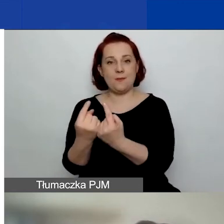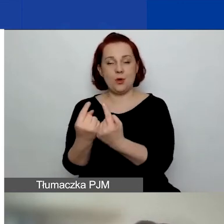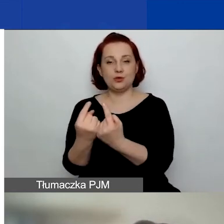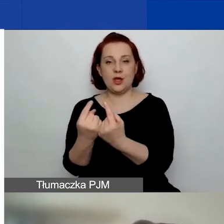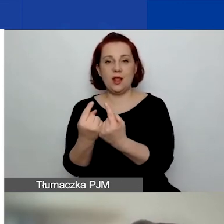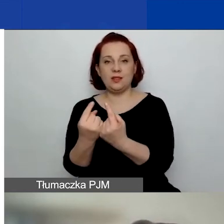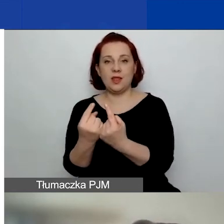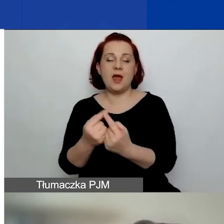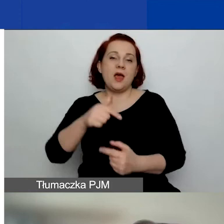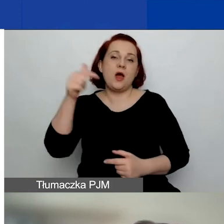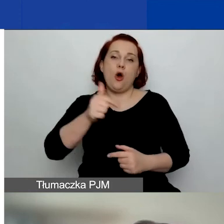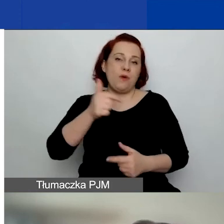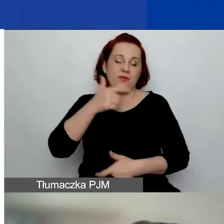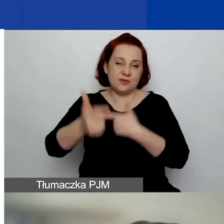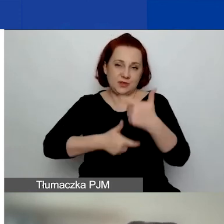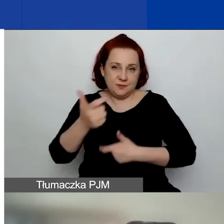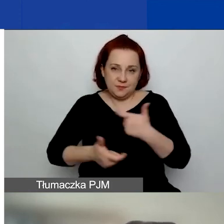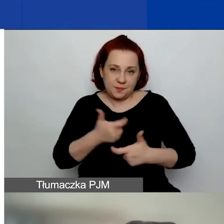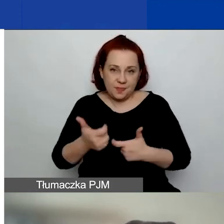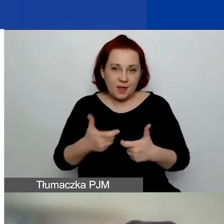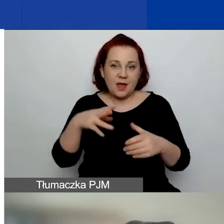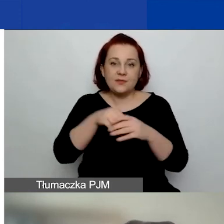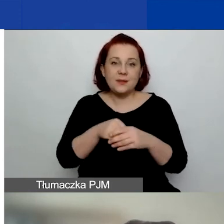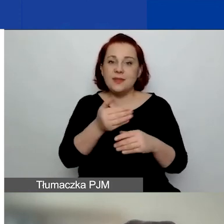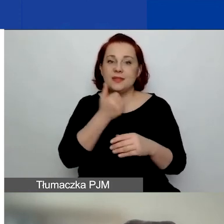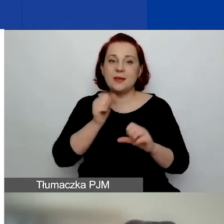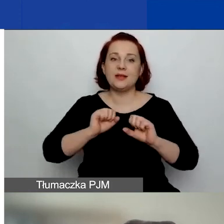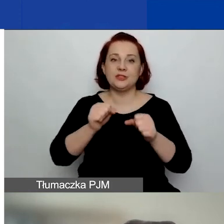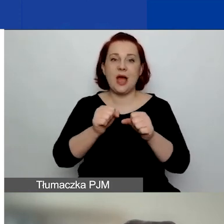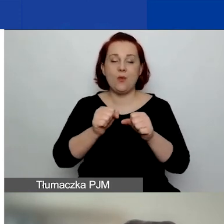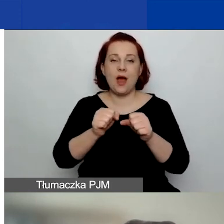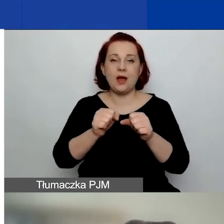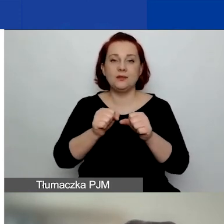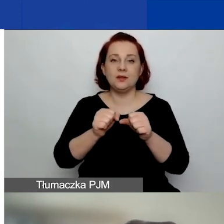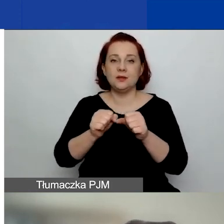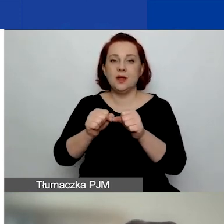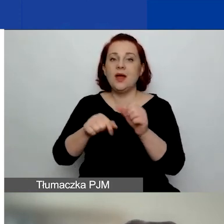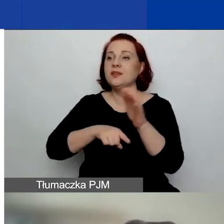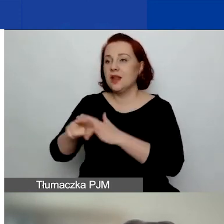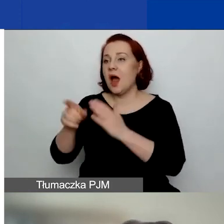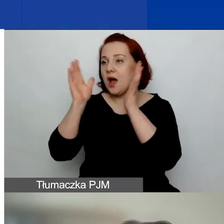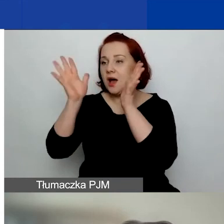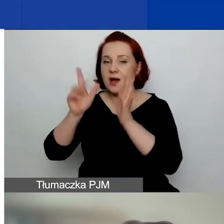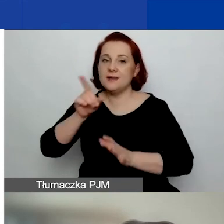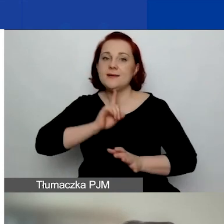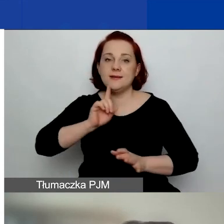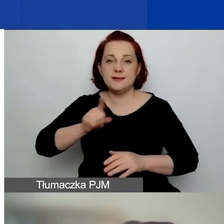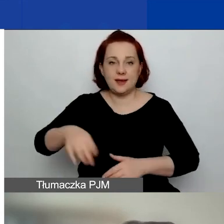u których wyłączone są działania związane z kultem religijnym.